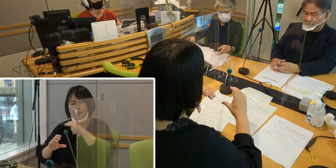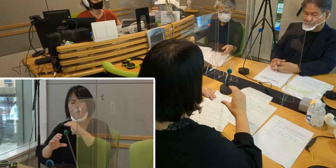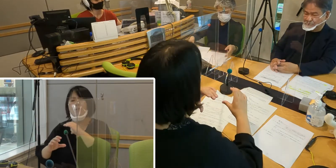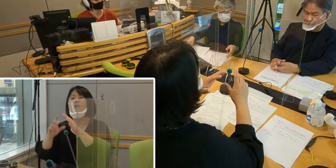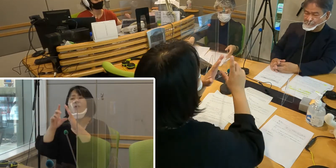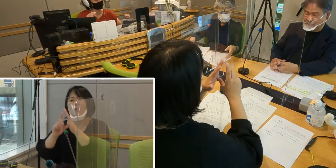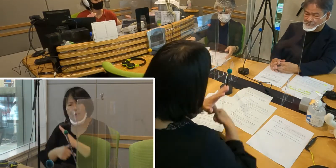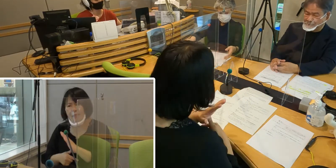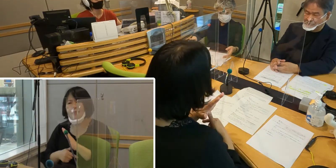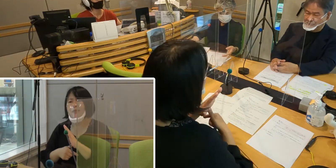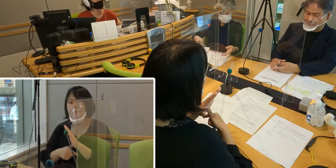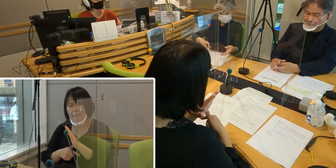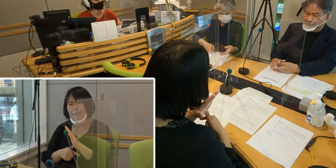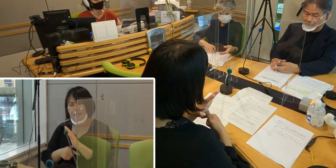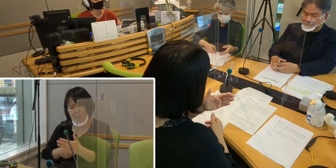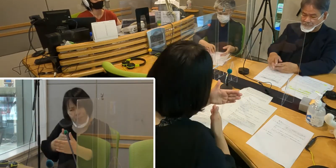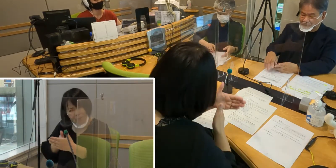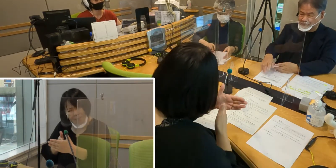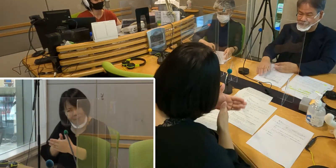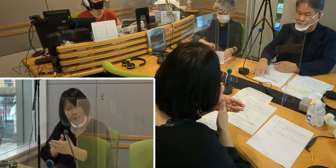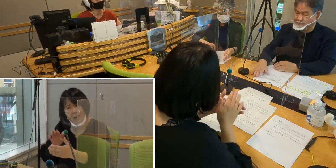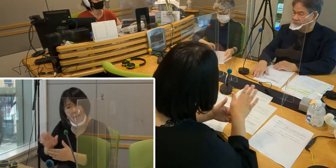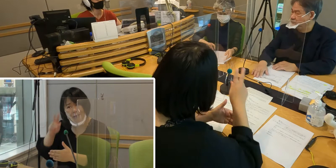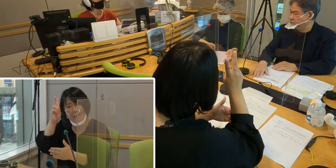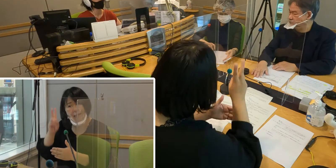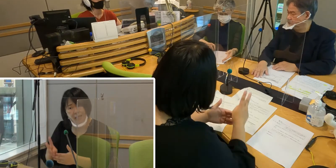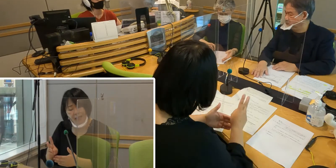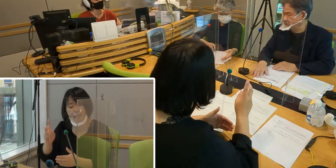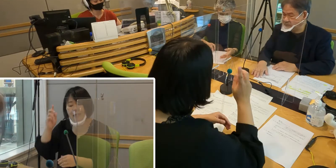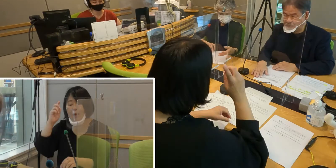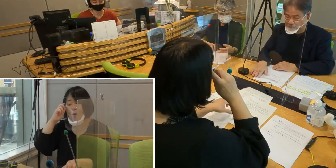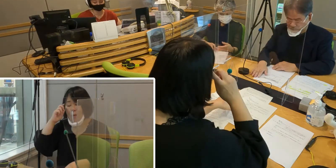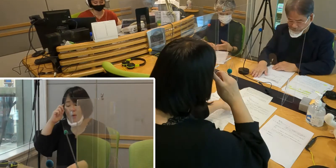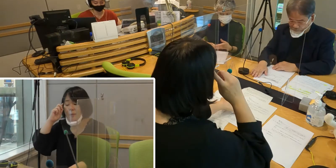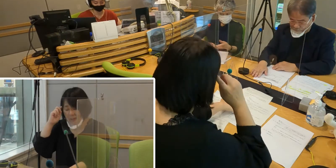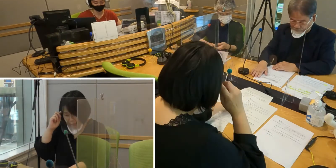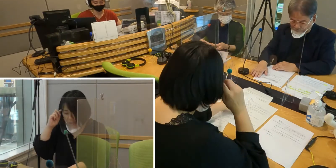非常に大きな壁になっている ということもあるわけなんですよね